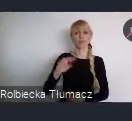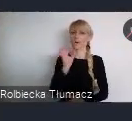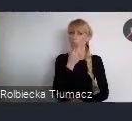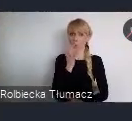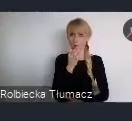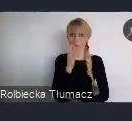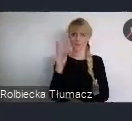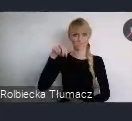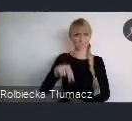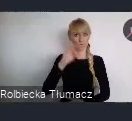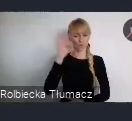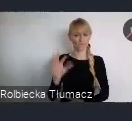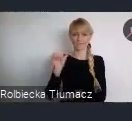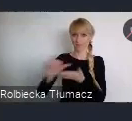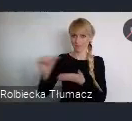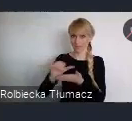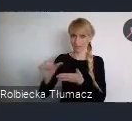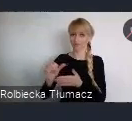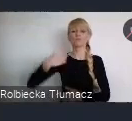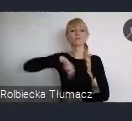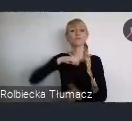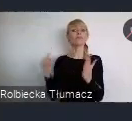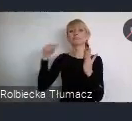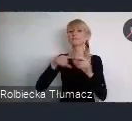włączenie młodzieży z całej Polski, również z zagranicy,